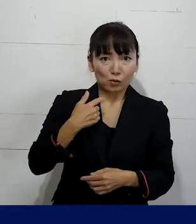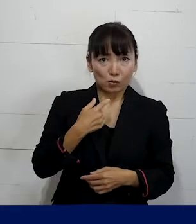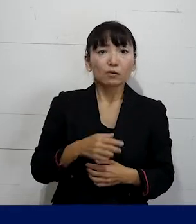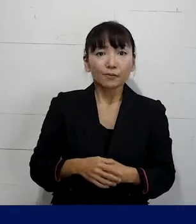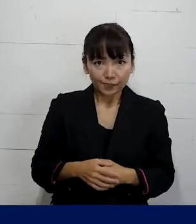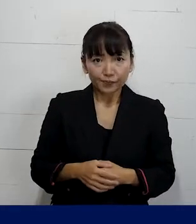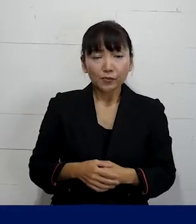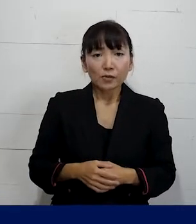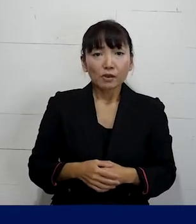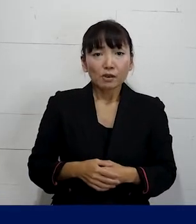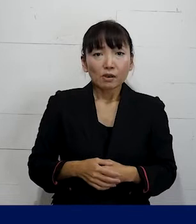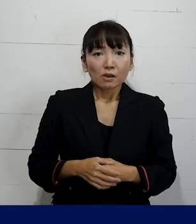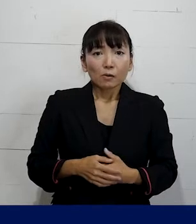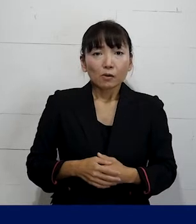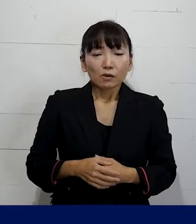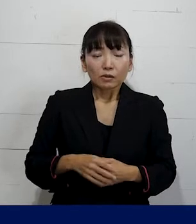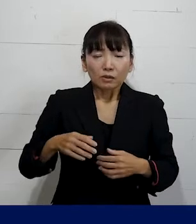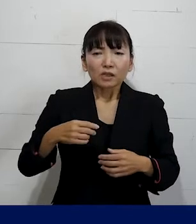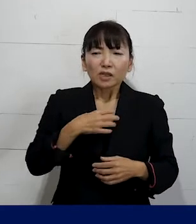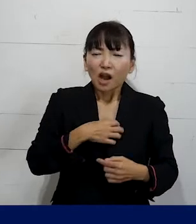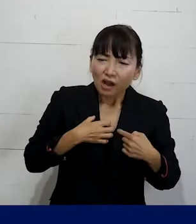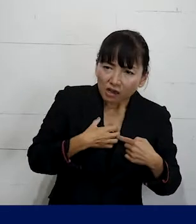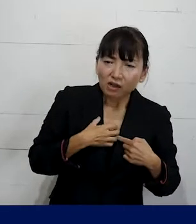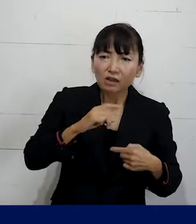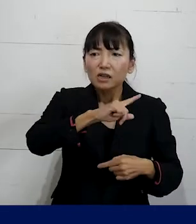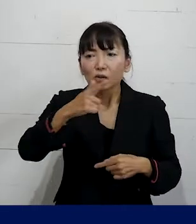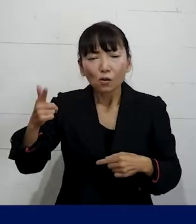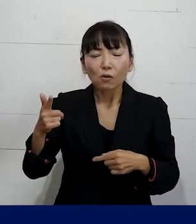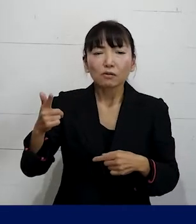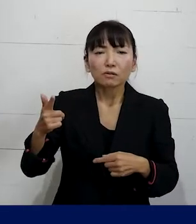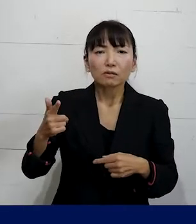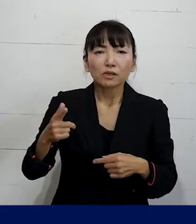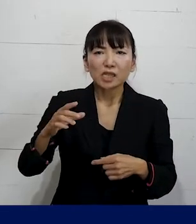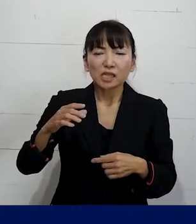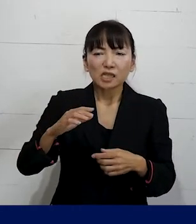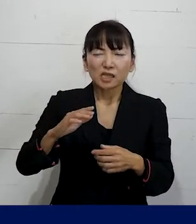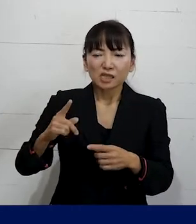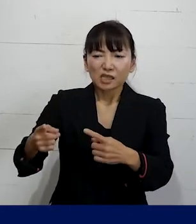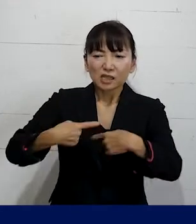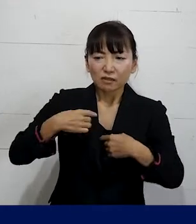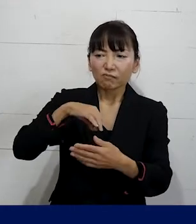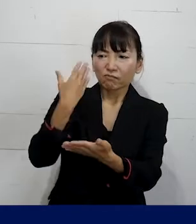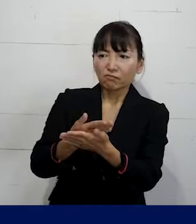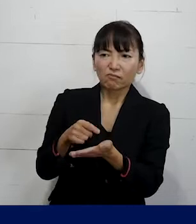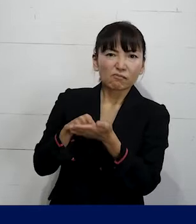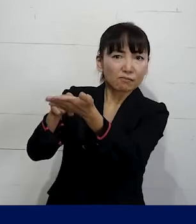その場合には自分がつらかったことについての 慰謝料を払えみたいな要求には